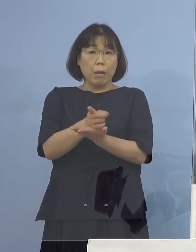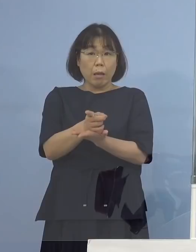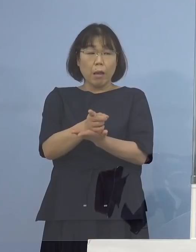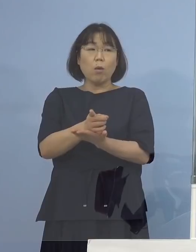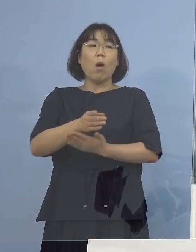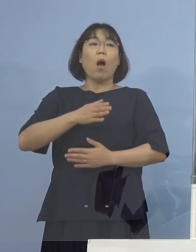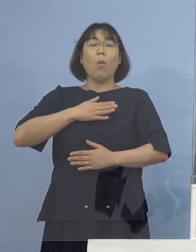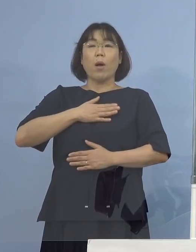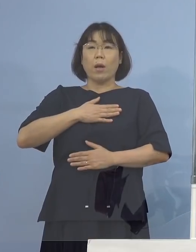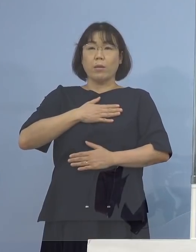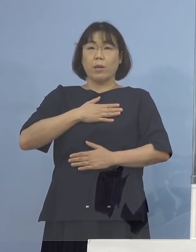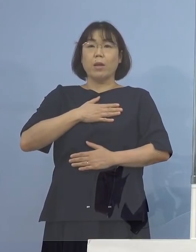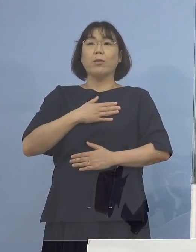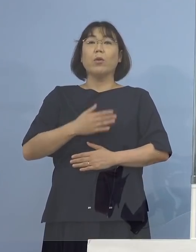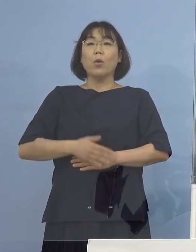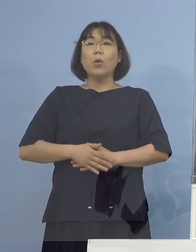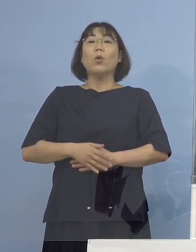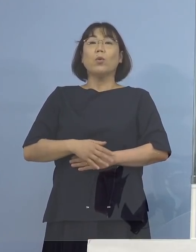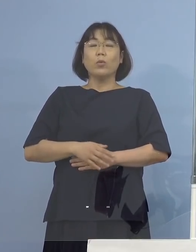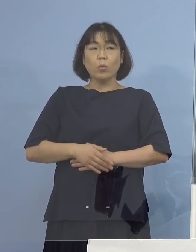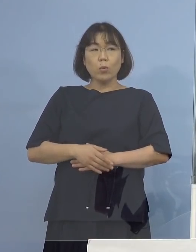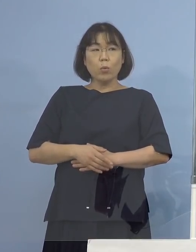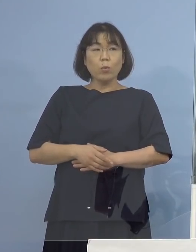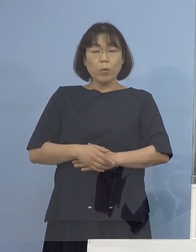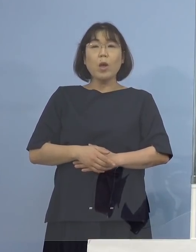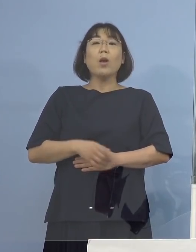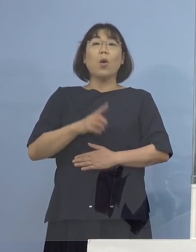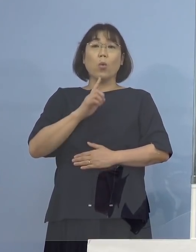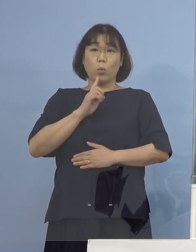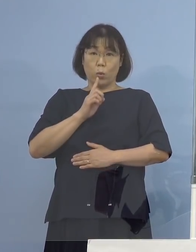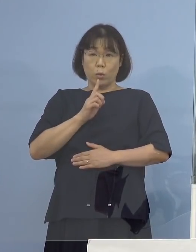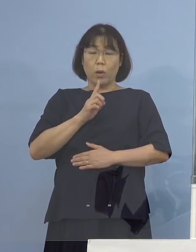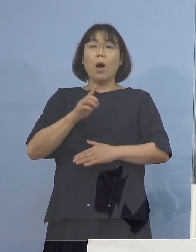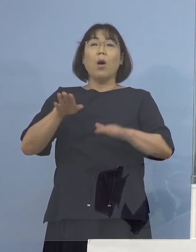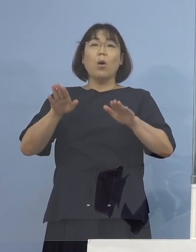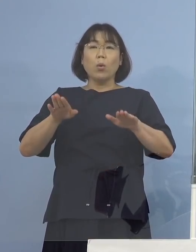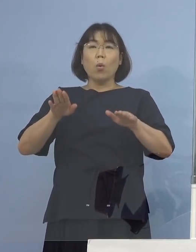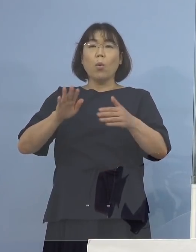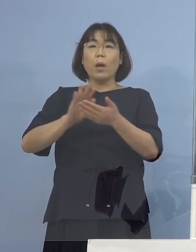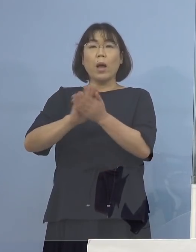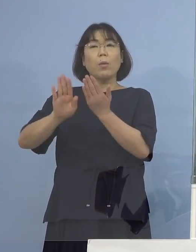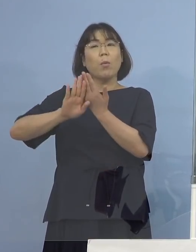そういう形を申し上げたと思いますが 今回についても県外からの持ち込み